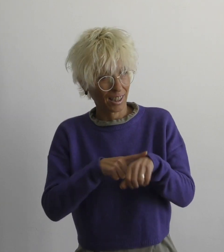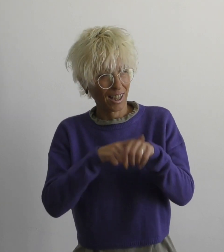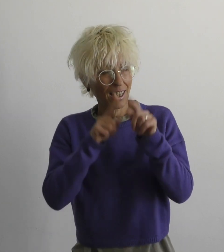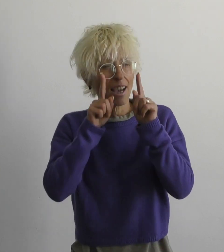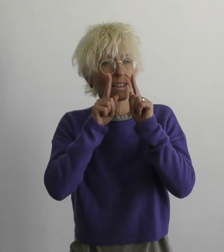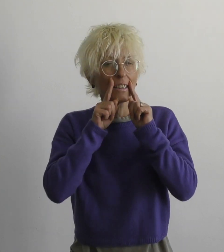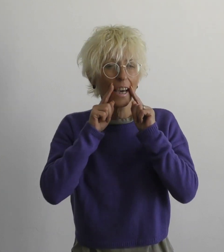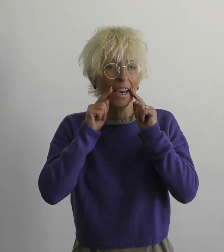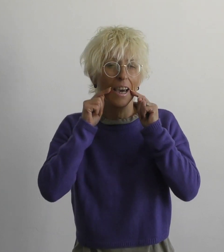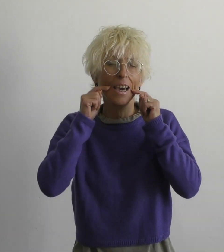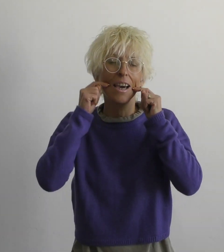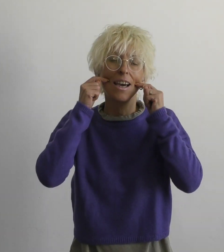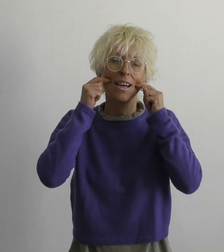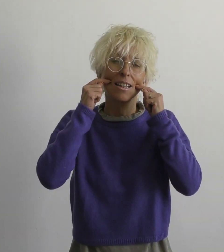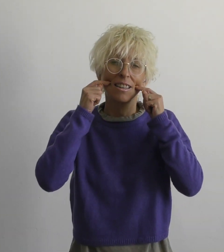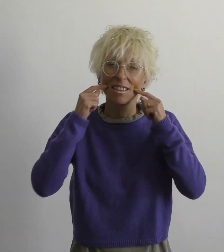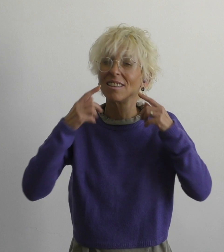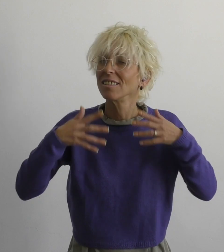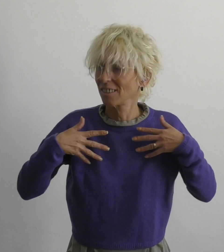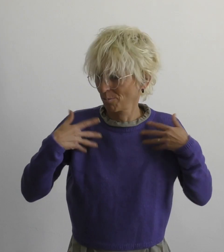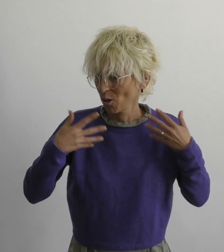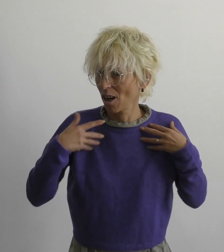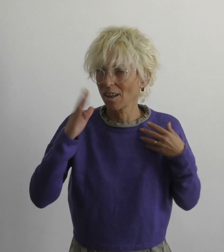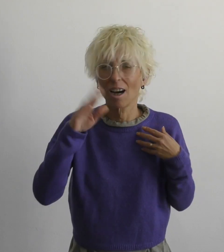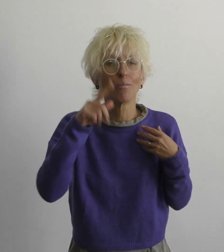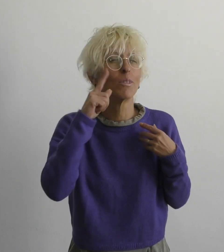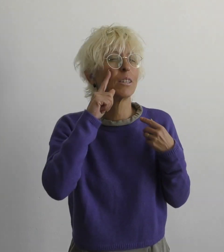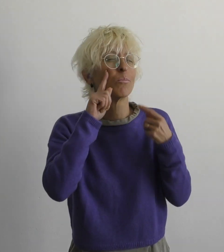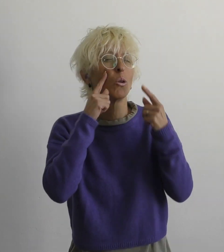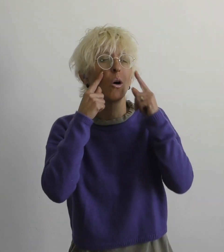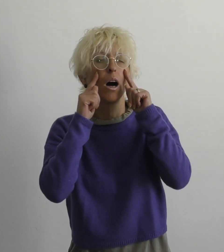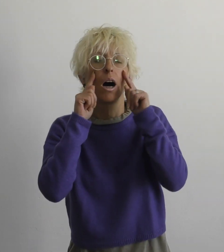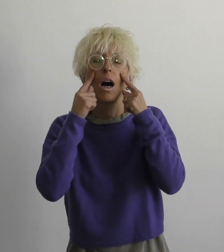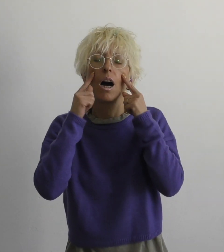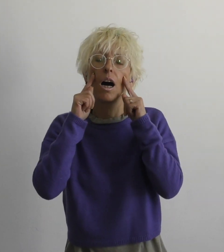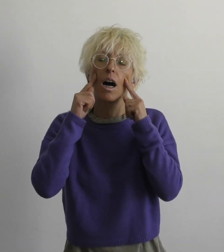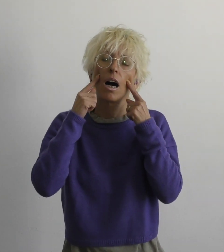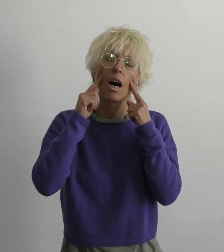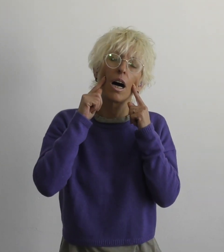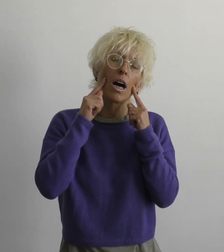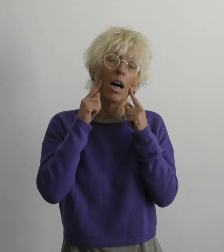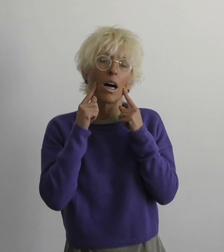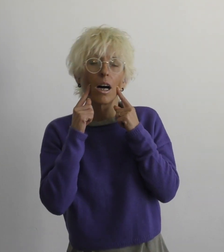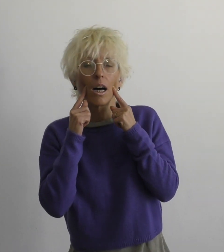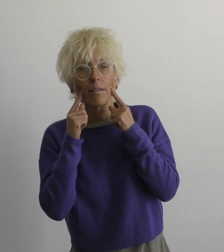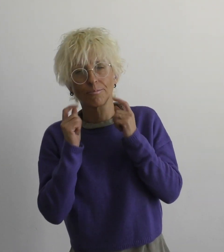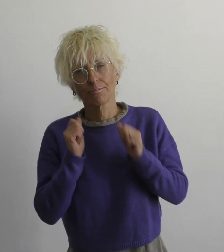время улыбаться и радоваться, но и плакать также.